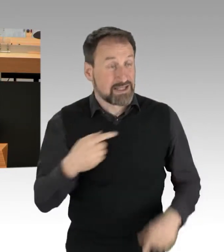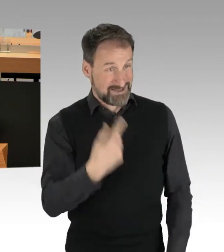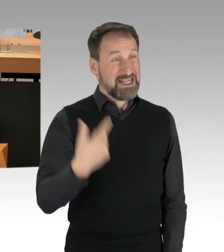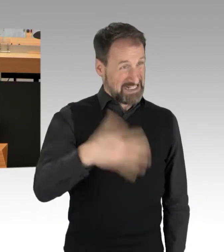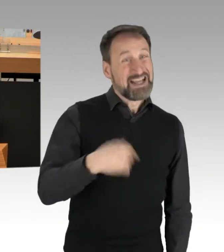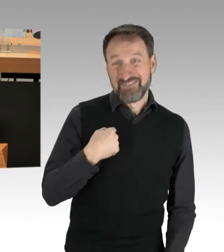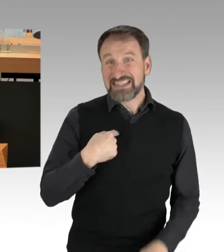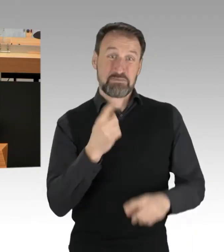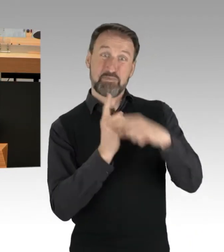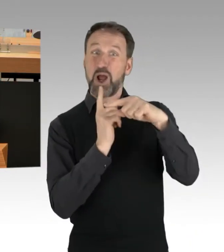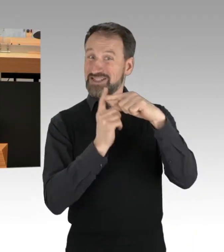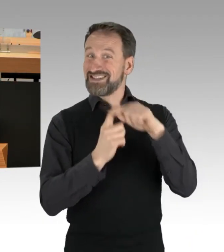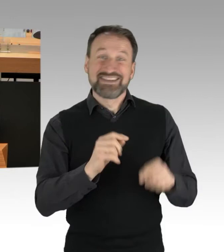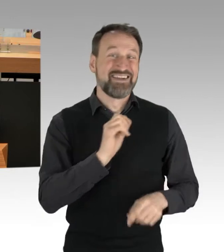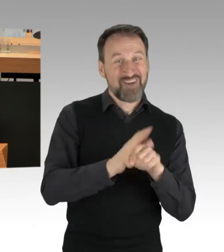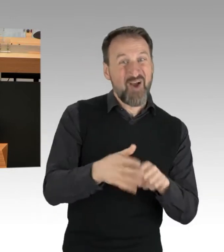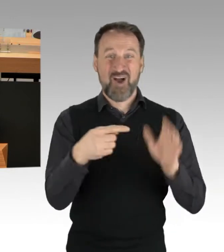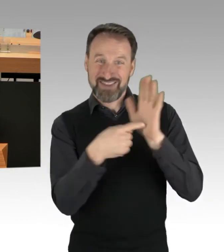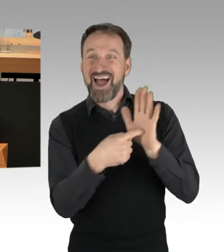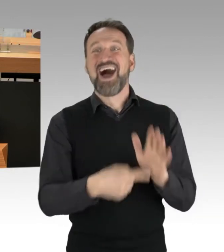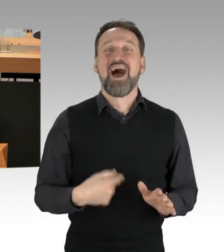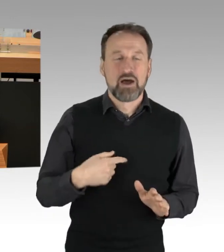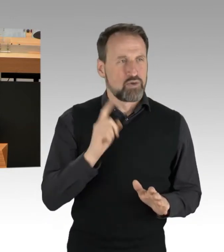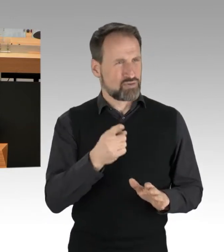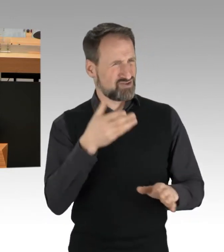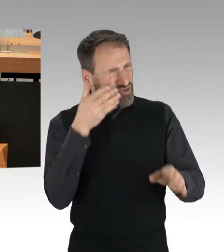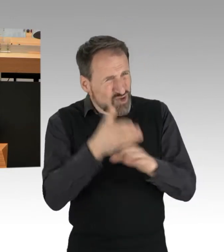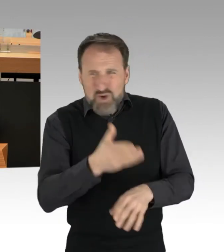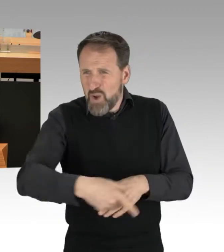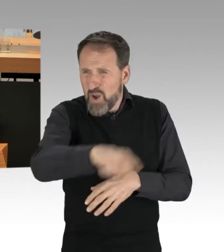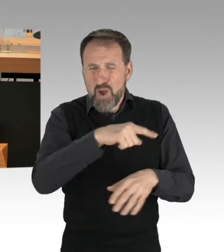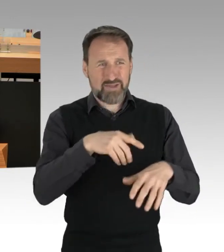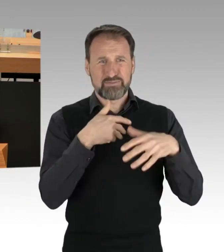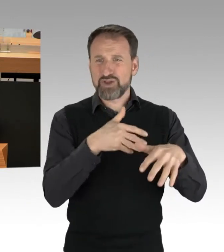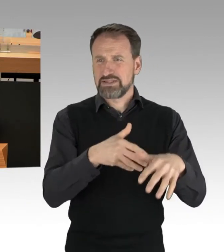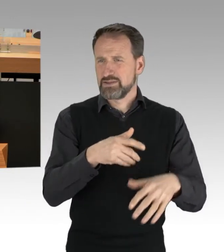Und dann stört sie diesen Protest. Nicht nur wie unverantwortlich, wie unverschämt ist das,